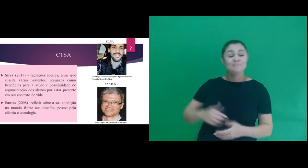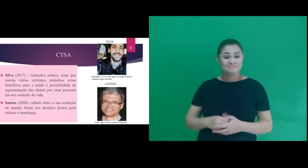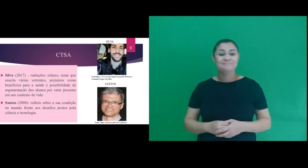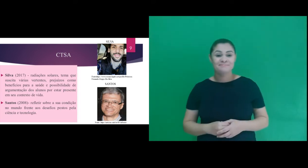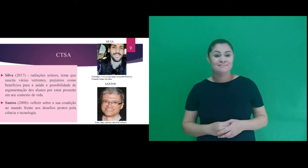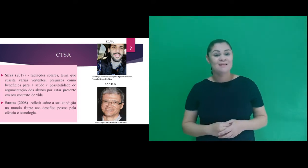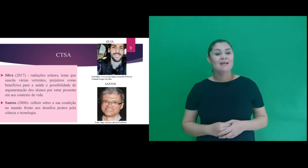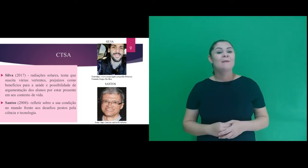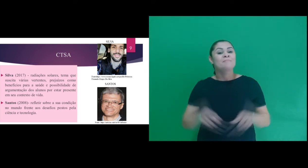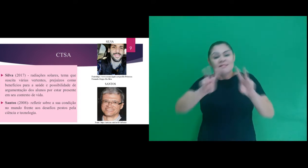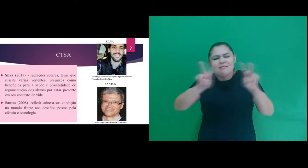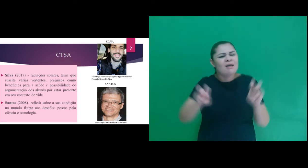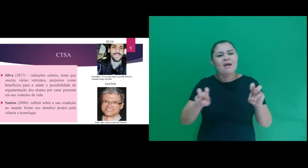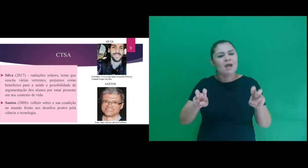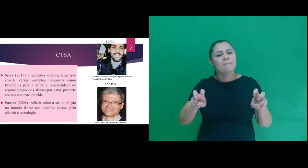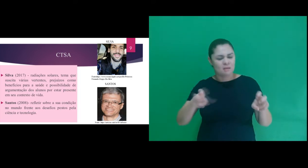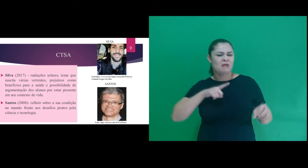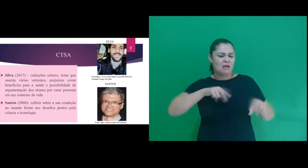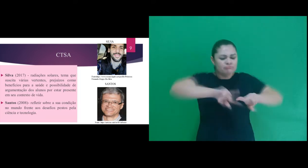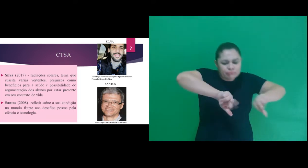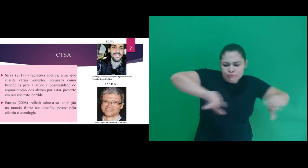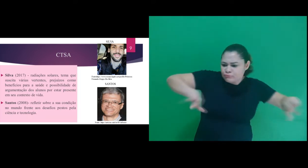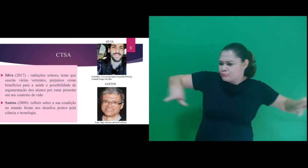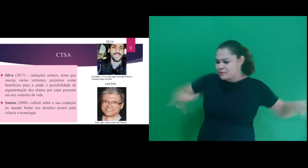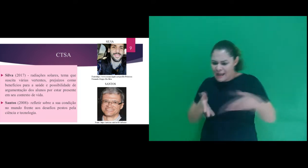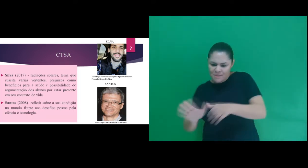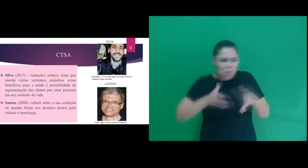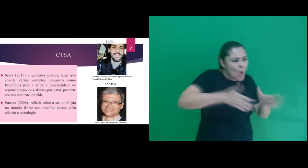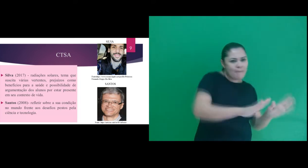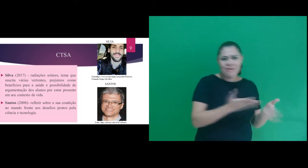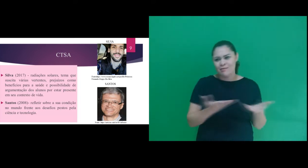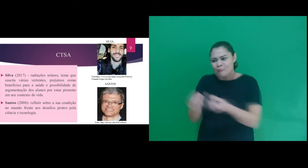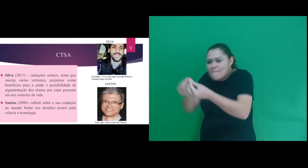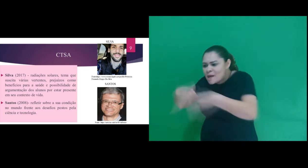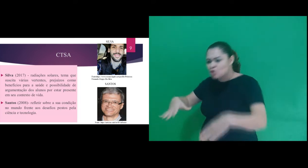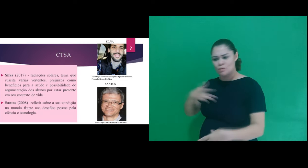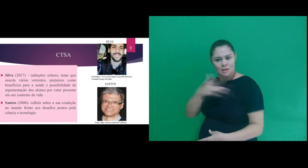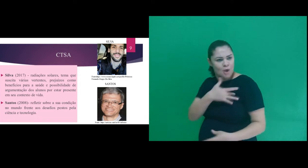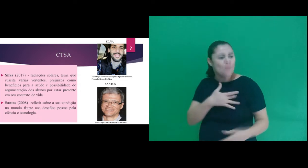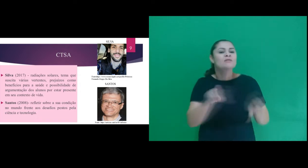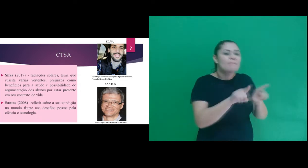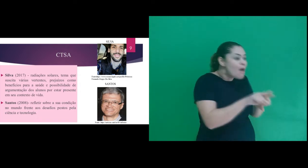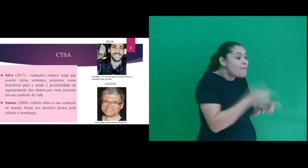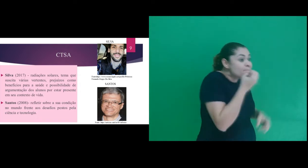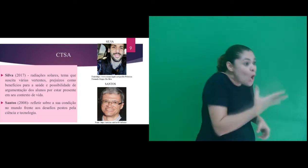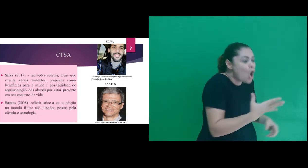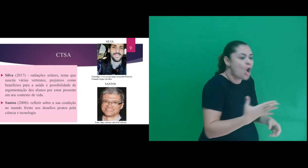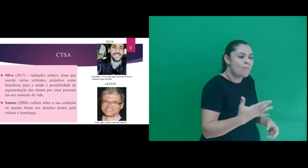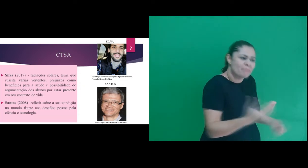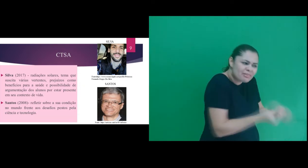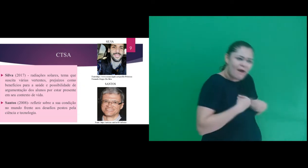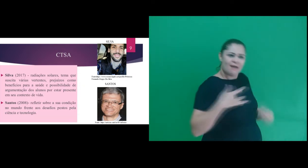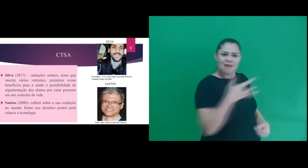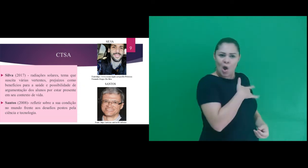de radiações solares, tema que suscita várias vertentes, tanto prejuízos como benefícios para a